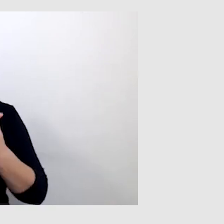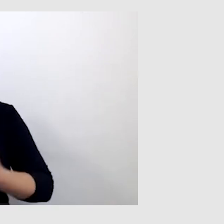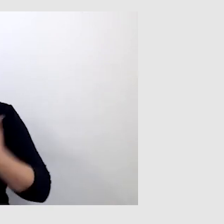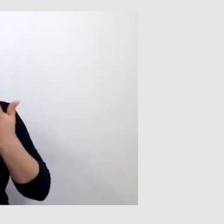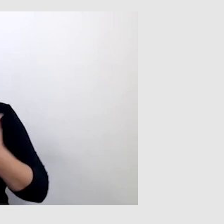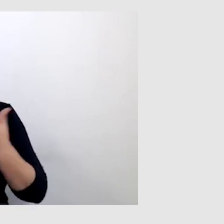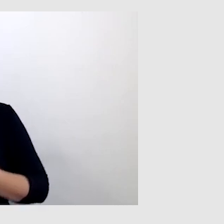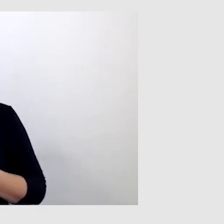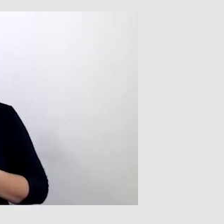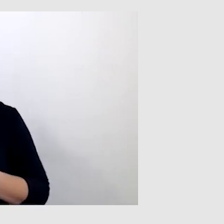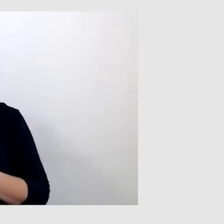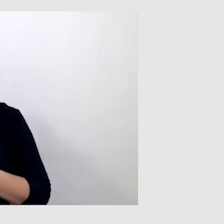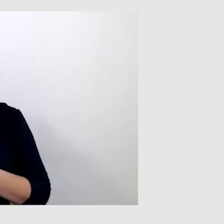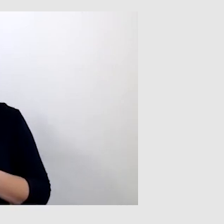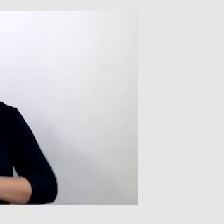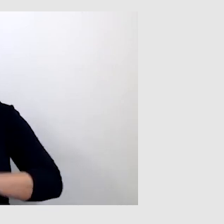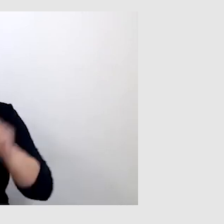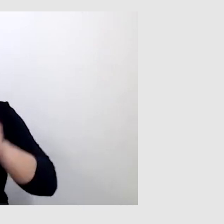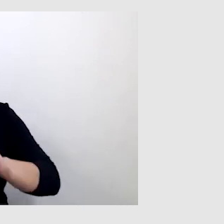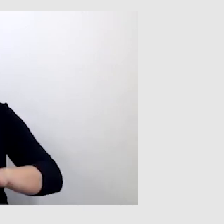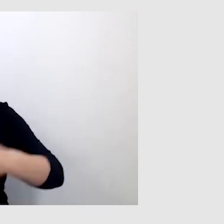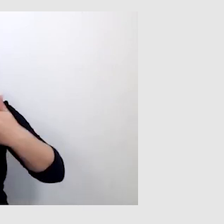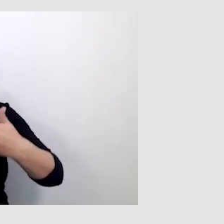napisy czasem wyświetlają się spontanicznie